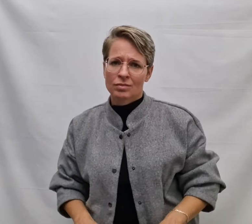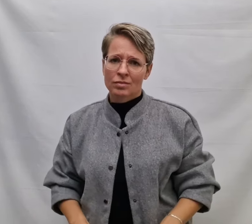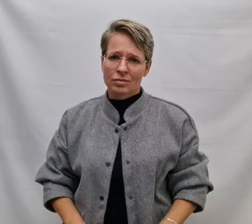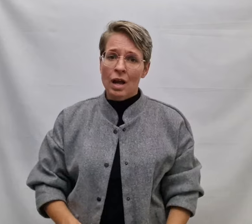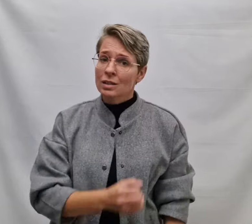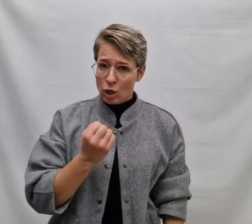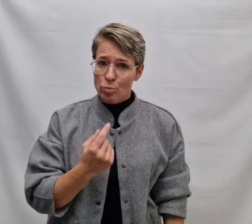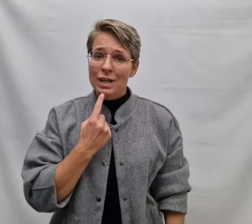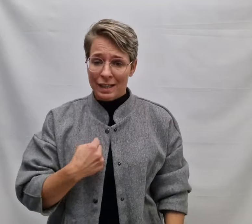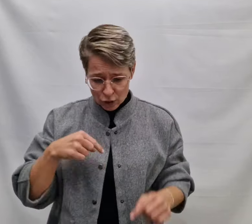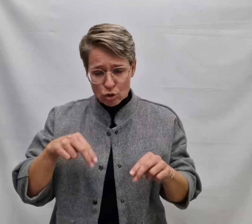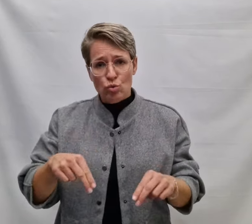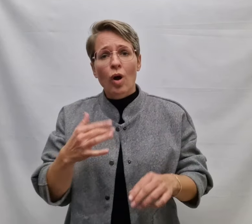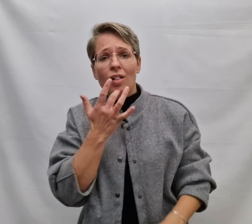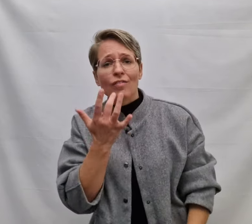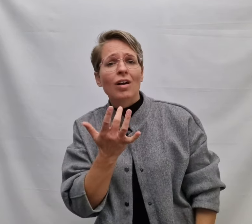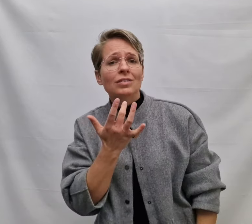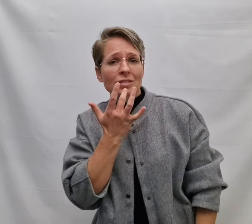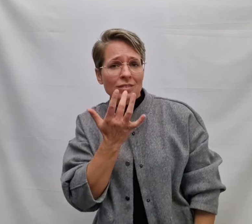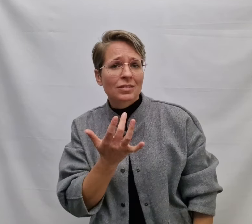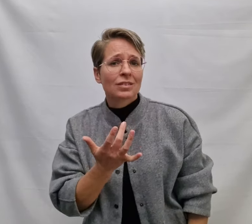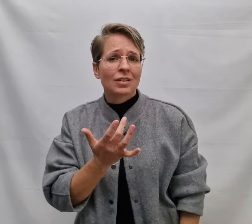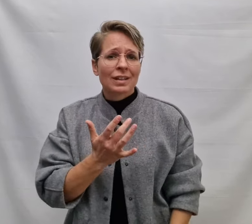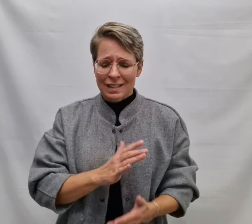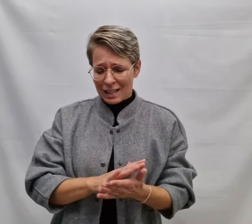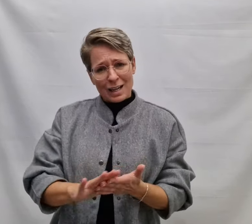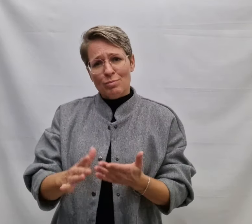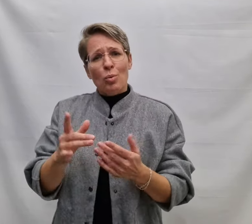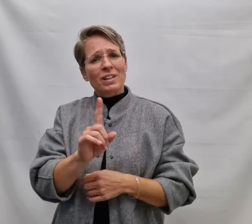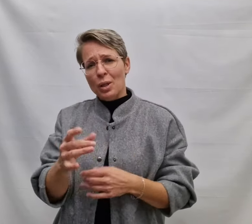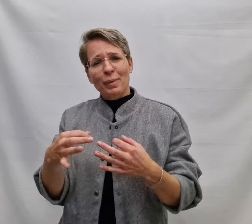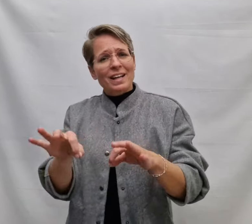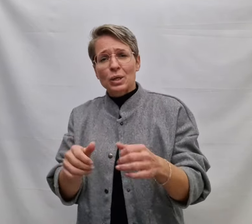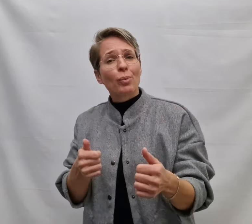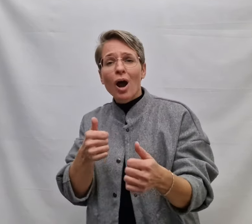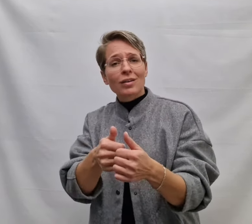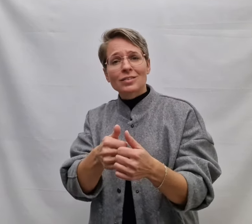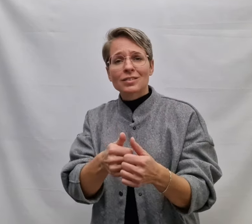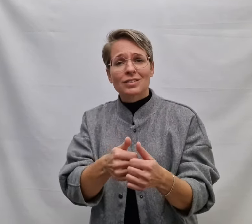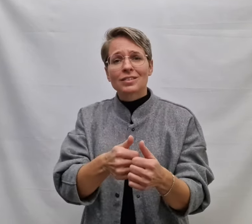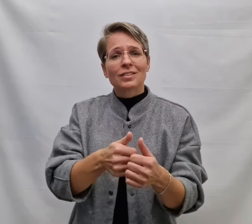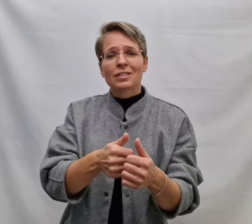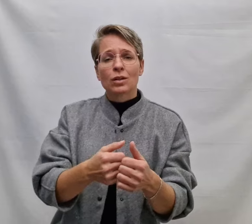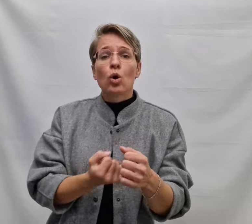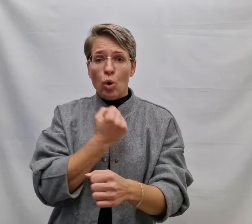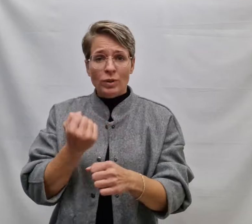Daarom zeg ik het nu alvast Geen moment dat beter past